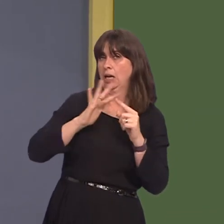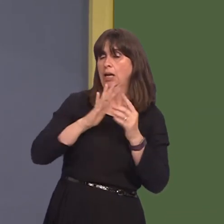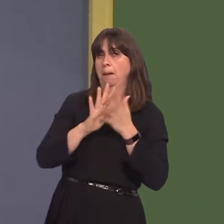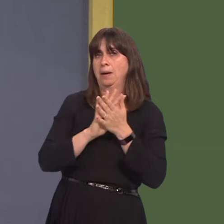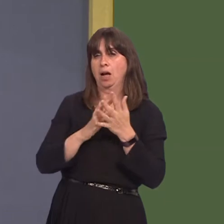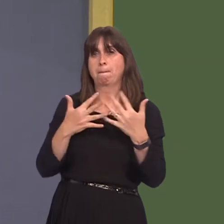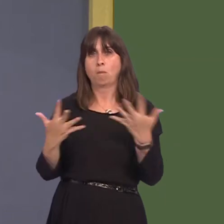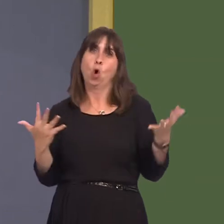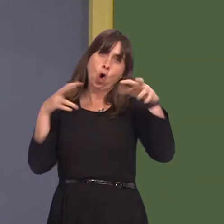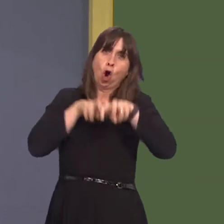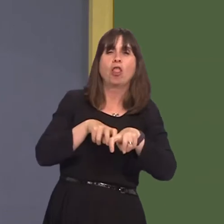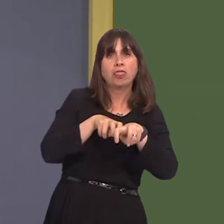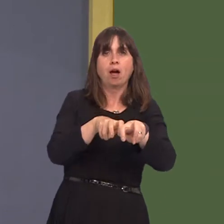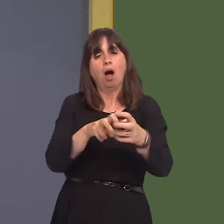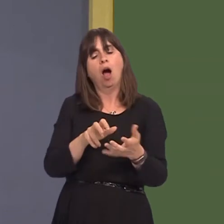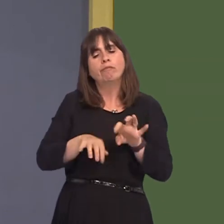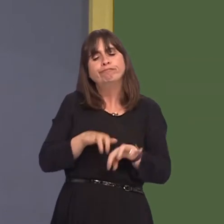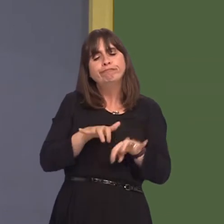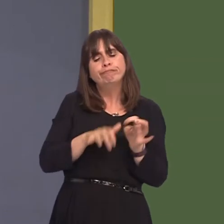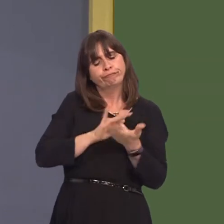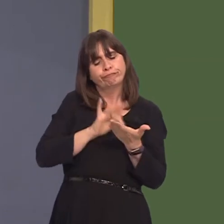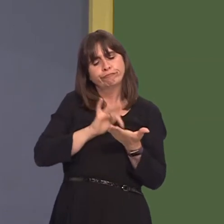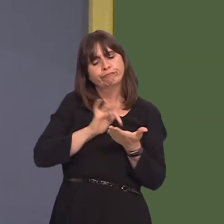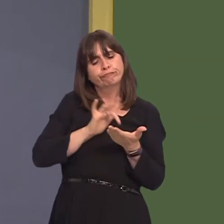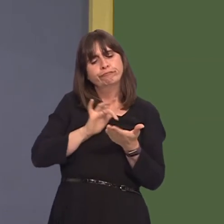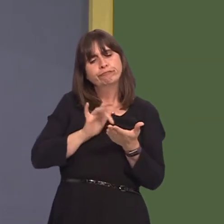to do the right thing and actually be working while they're travelling rather than sitting